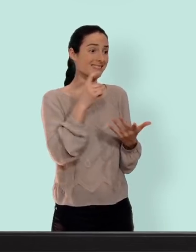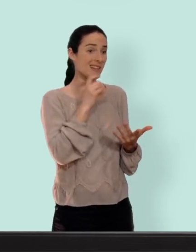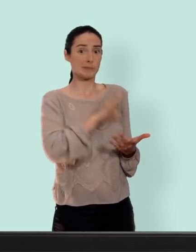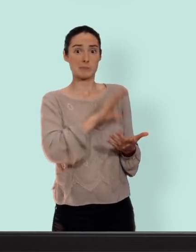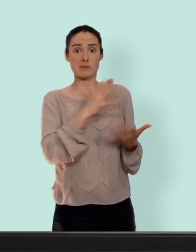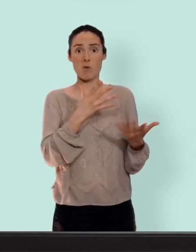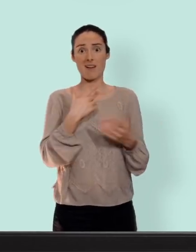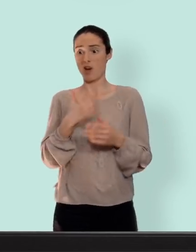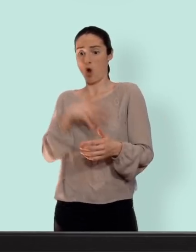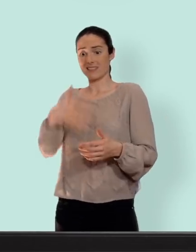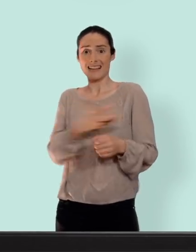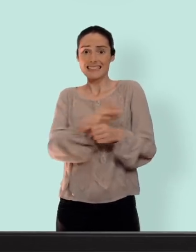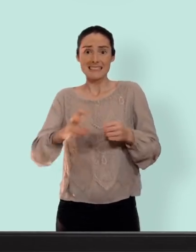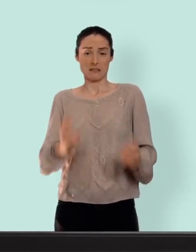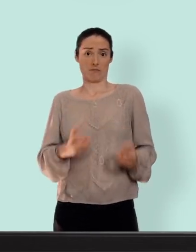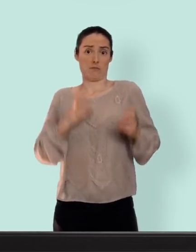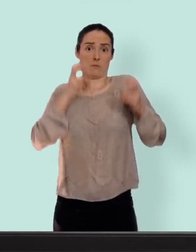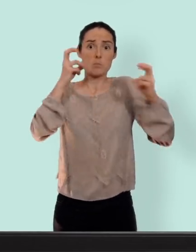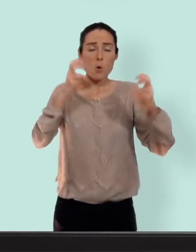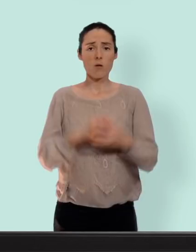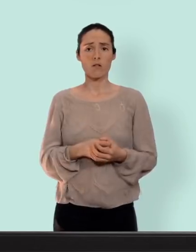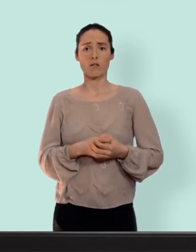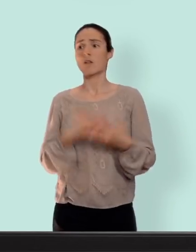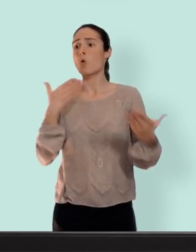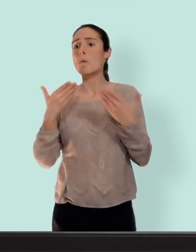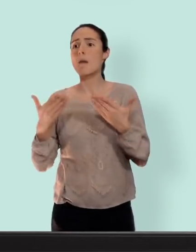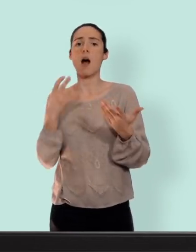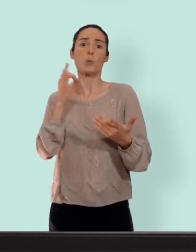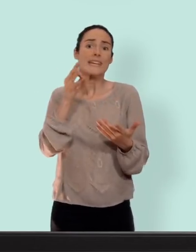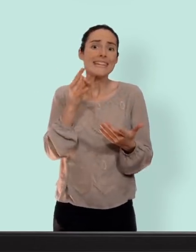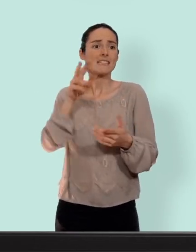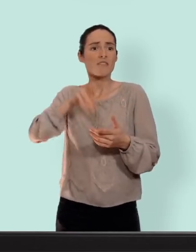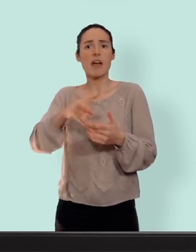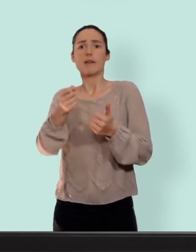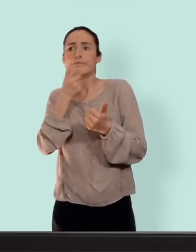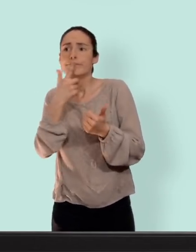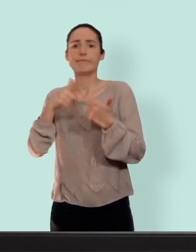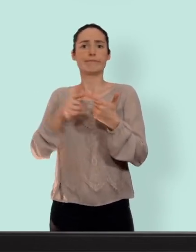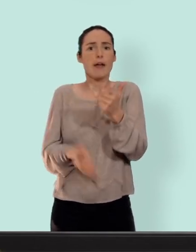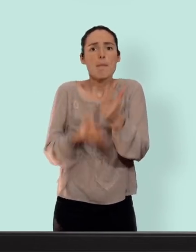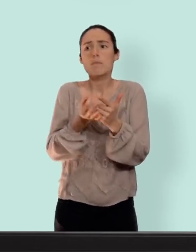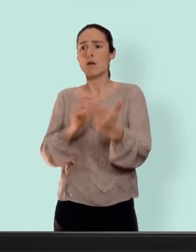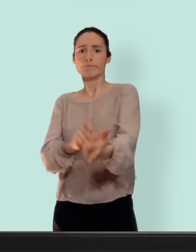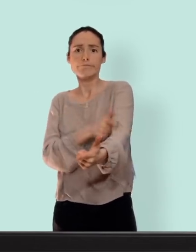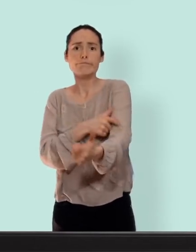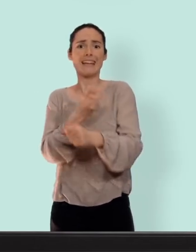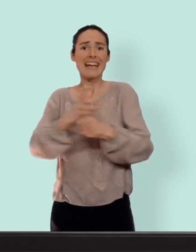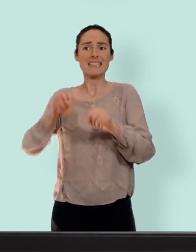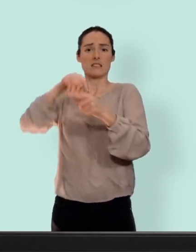tomber enceinte est très très très élevé plus que le risque de troubles de l'humeur avec l'implant, de baisse de libido avec le stérilet que le risque